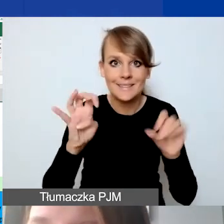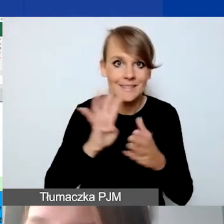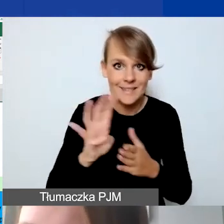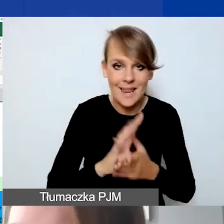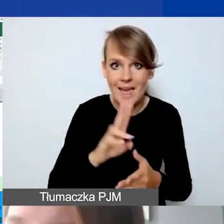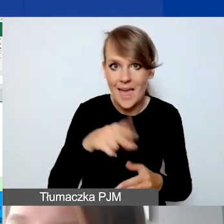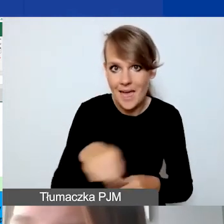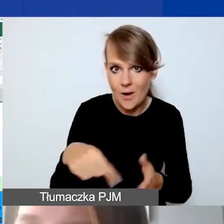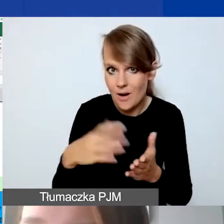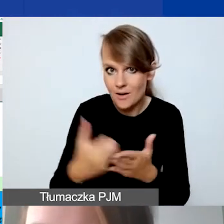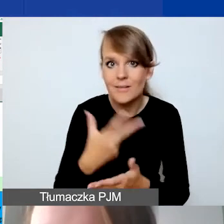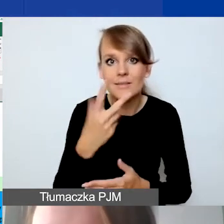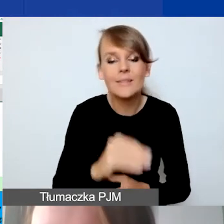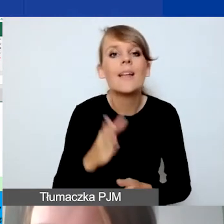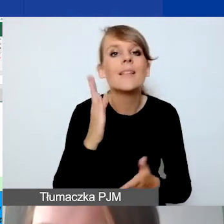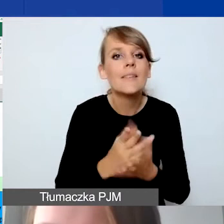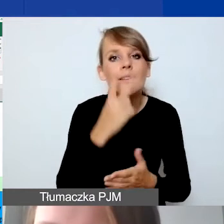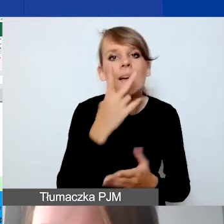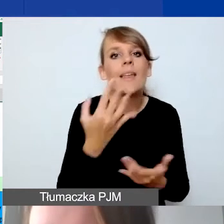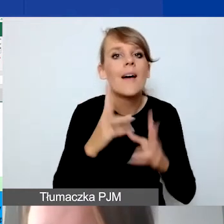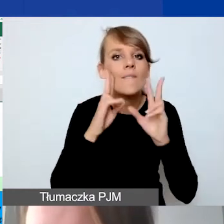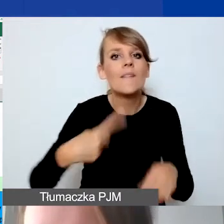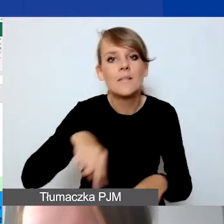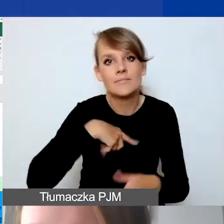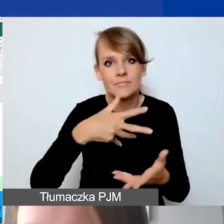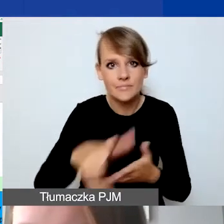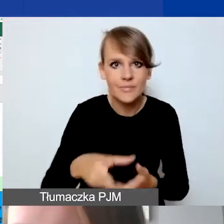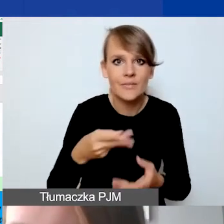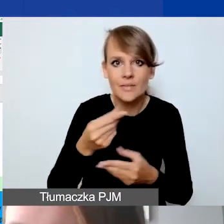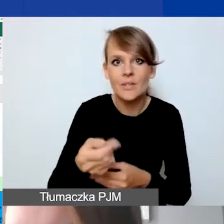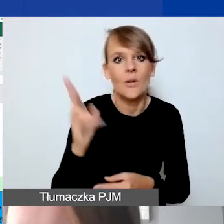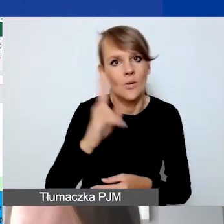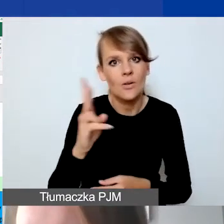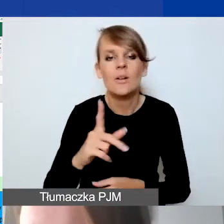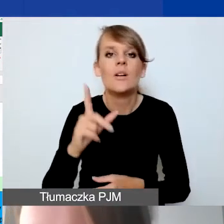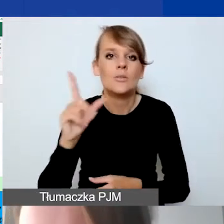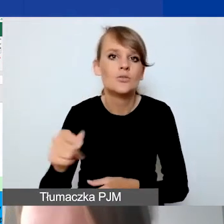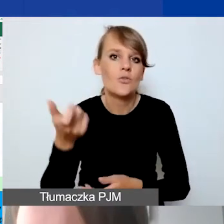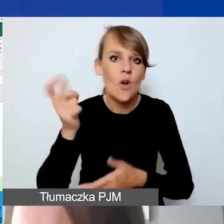ale to, ile faktycznie wydamy na wynagradzania. Ktoś pójdzie na zwolnienie, wynagrodzenie będzie niższe,